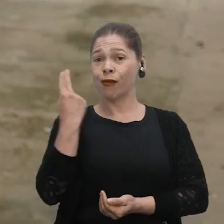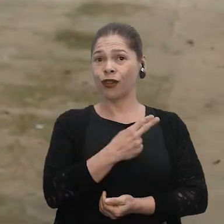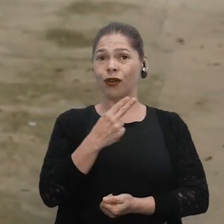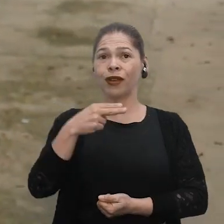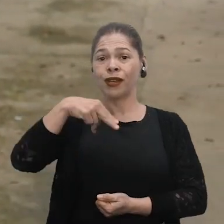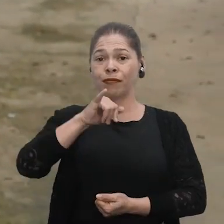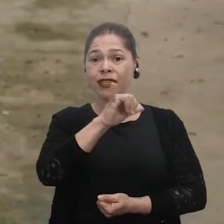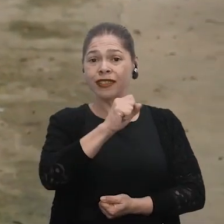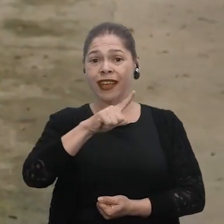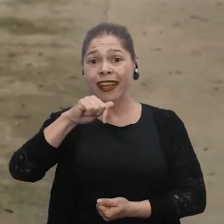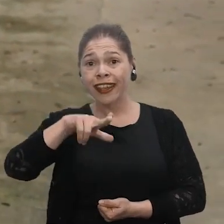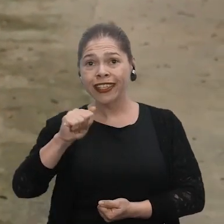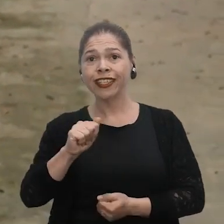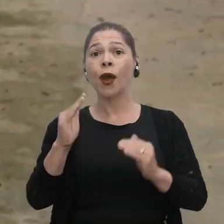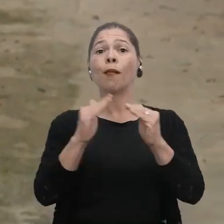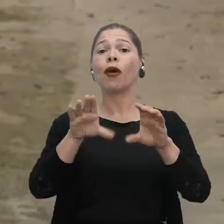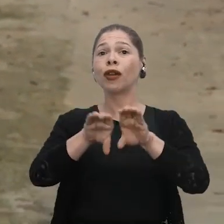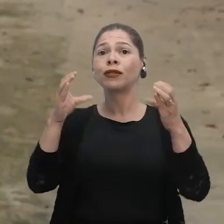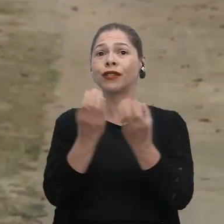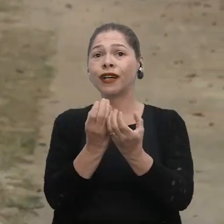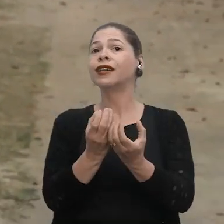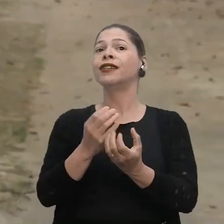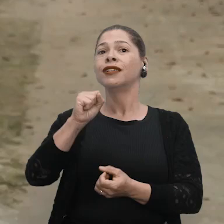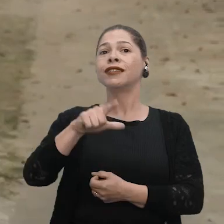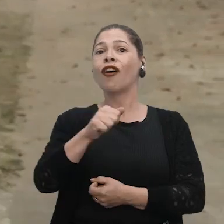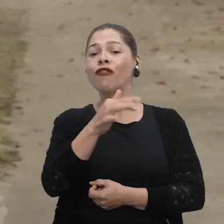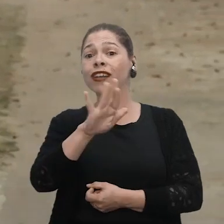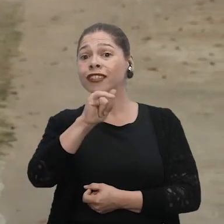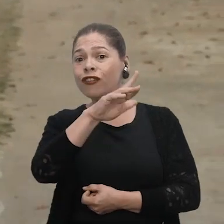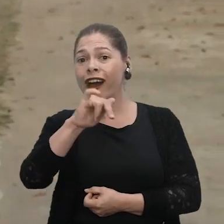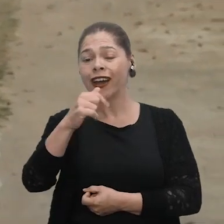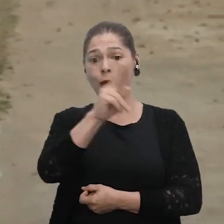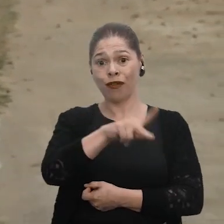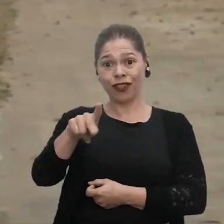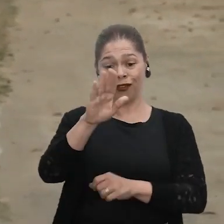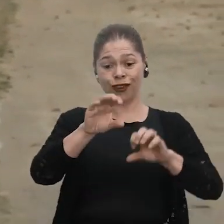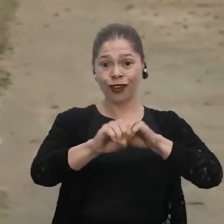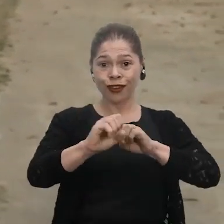Eu me chamo Miscelina Nunes Rodrigues, moro na comunidade São Francisco do Arraia, eu sou professora de educação infantil.